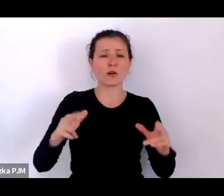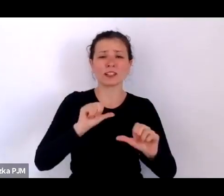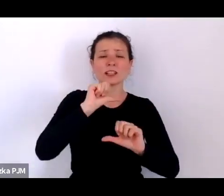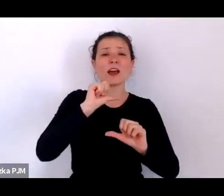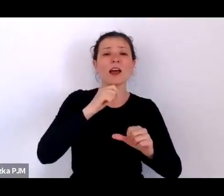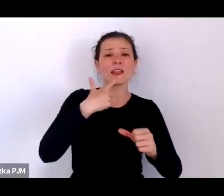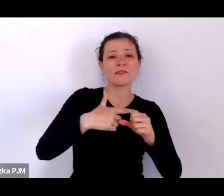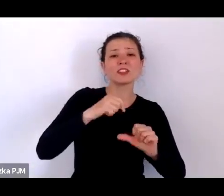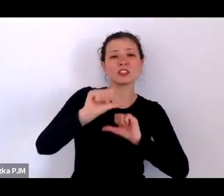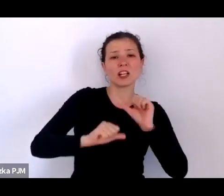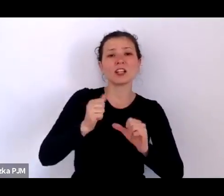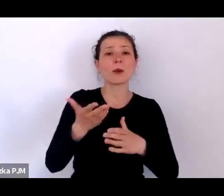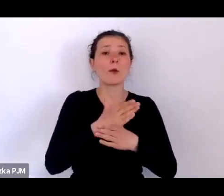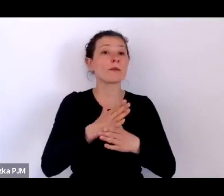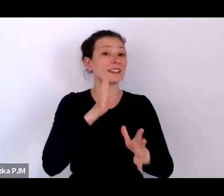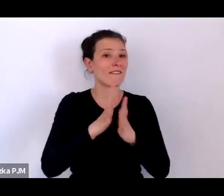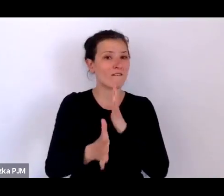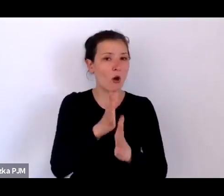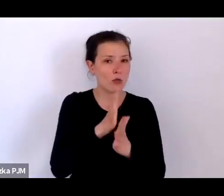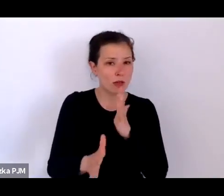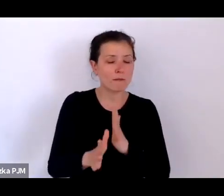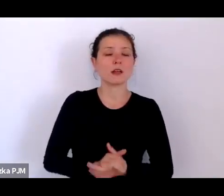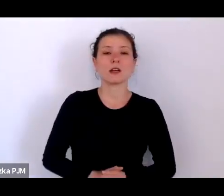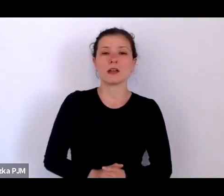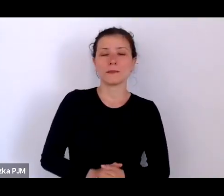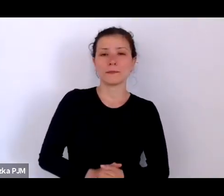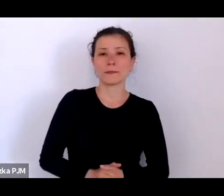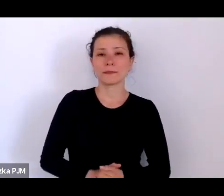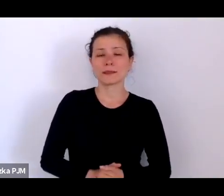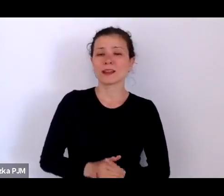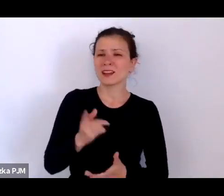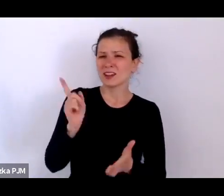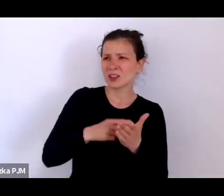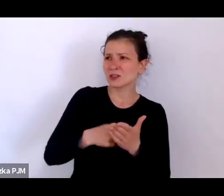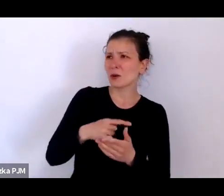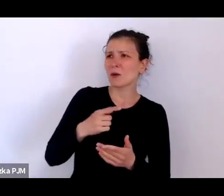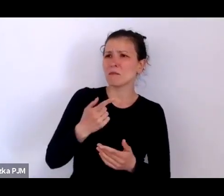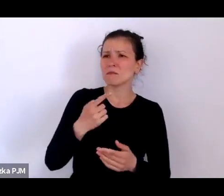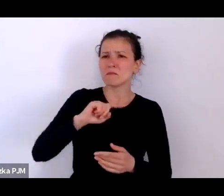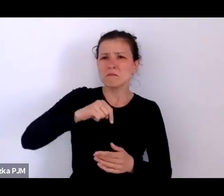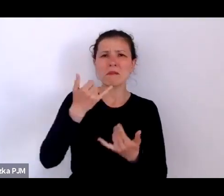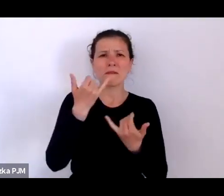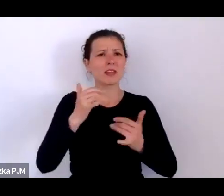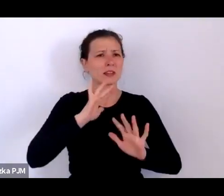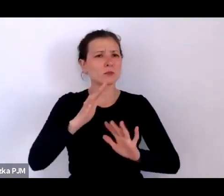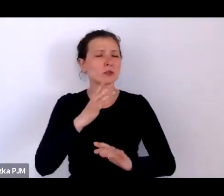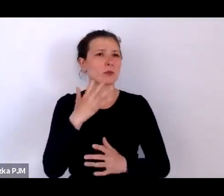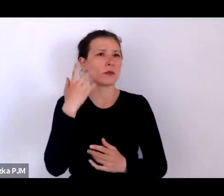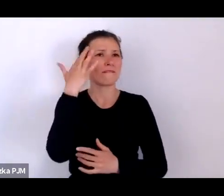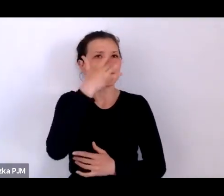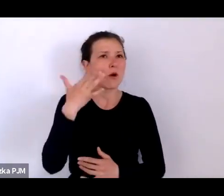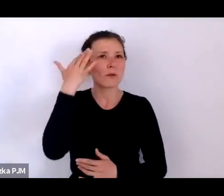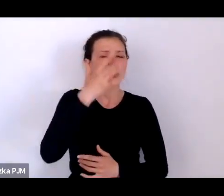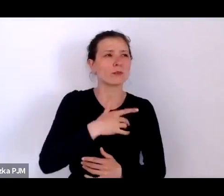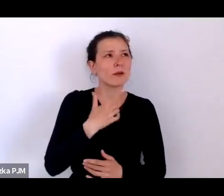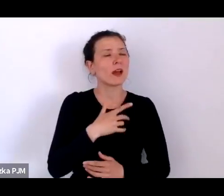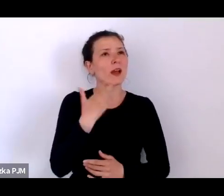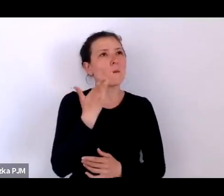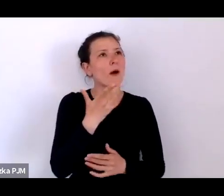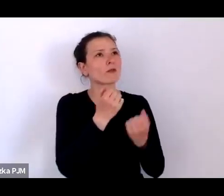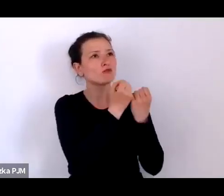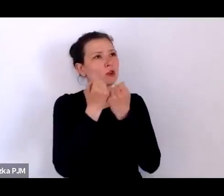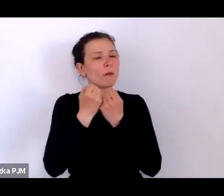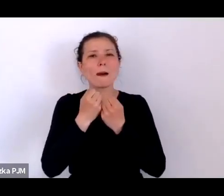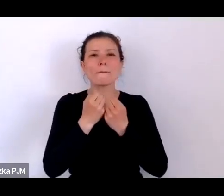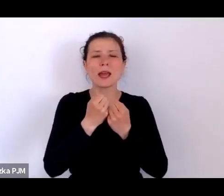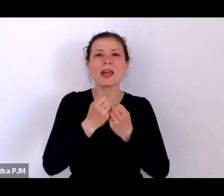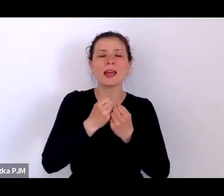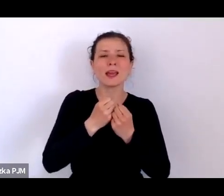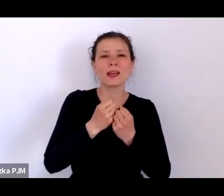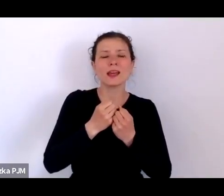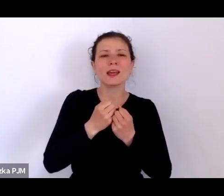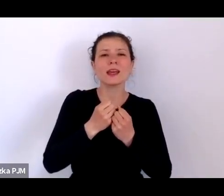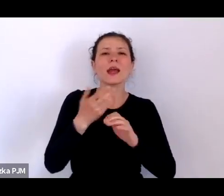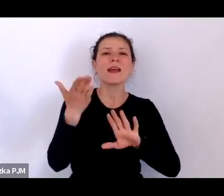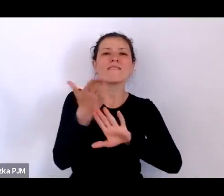często wbrew temu, co sobie wyobrażamy żyjąc mitem „wielkiej Polski międzywojennej”